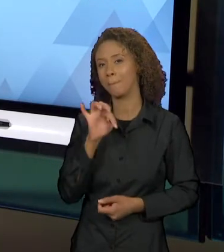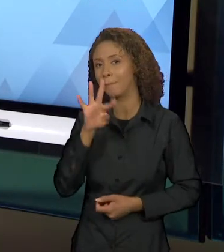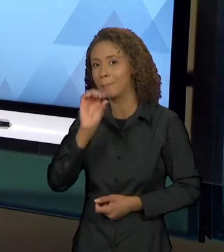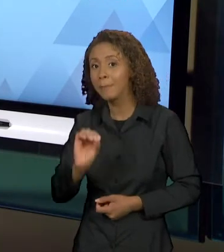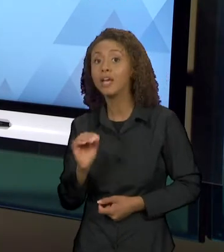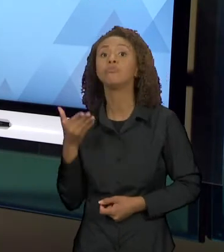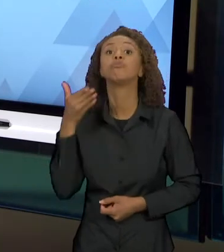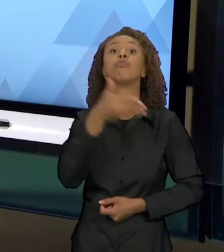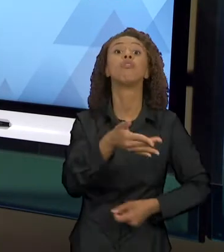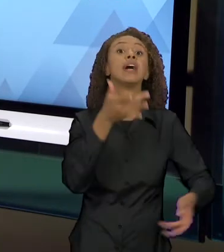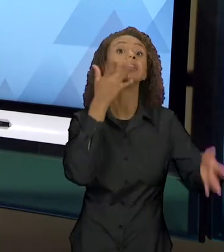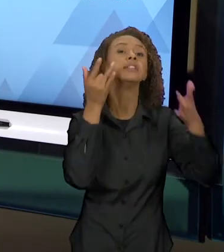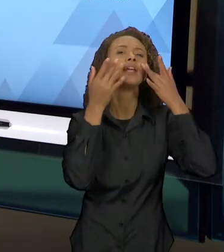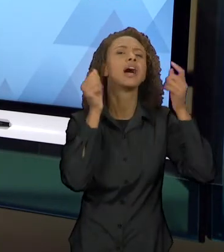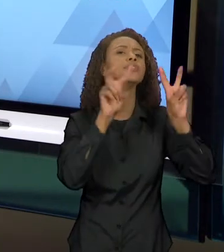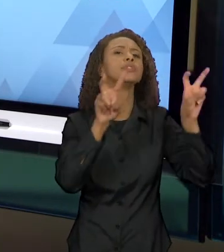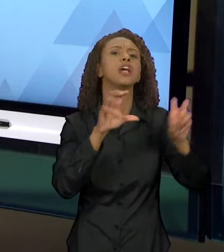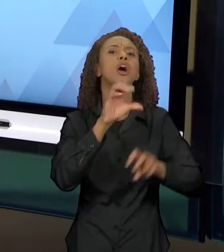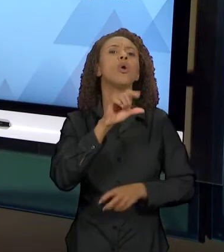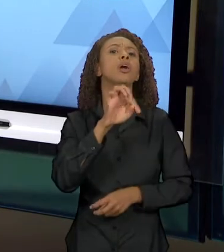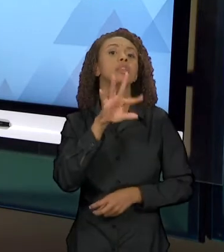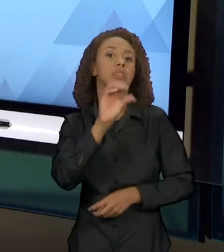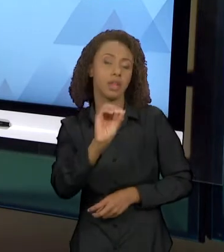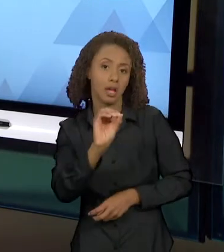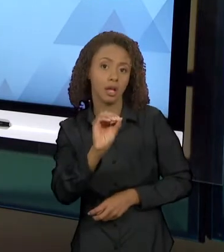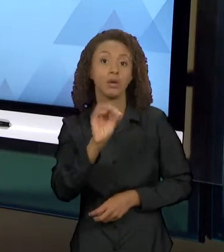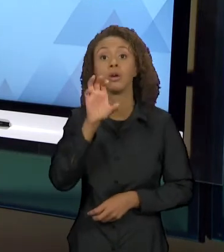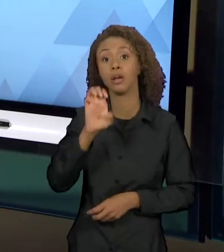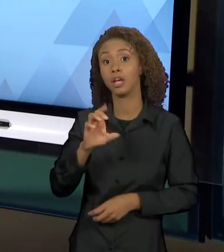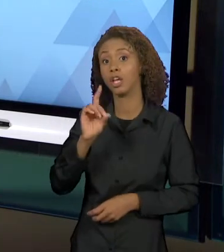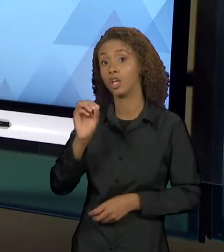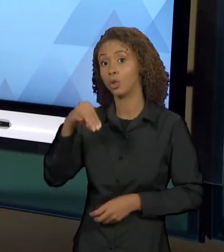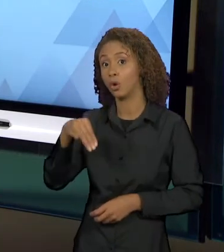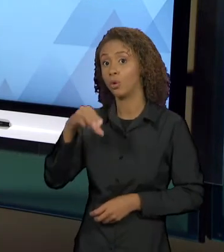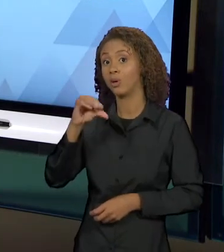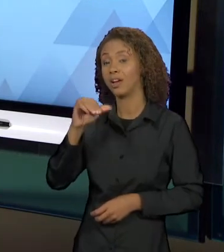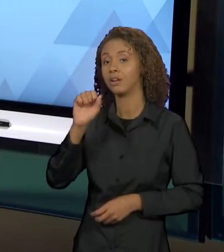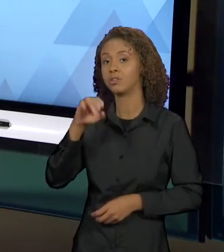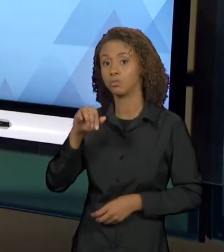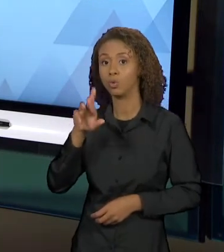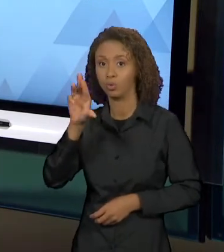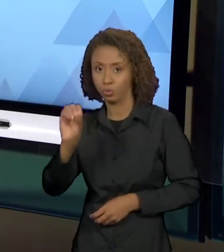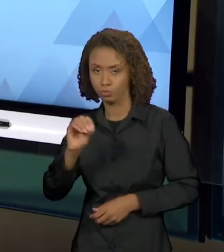"OTELO". OTELO E DOM CASMURRO, OTELO EM DOM CASMURRO.